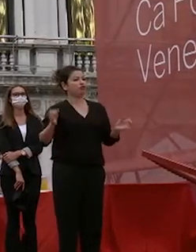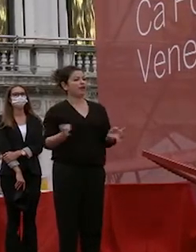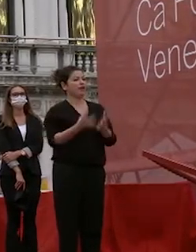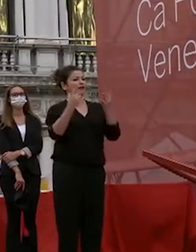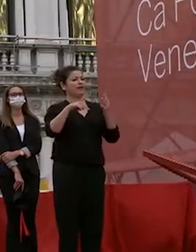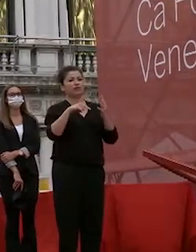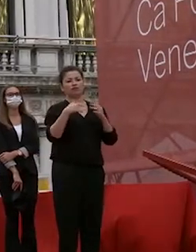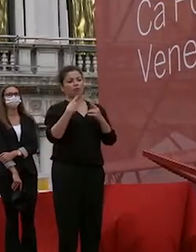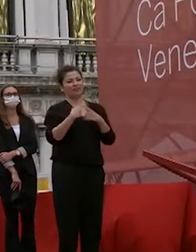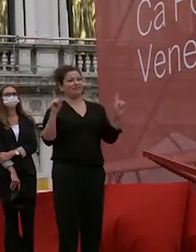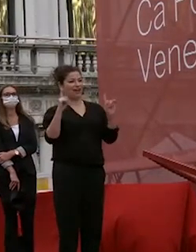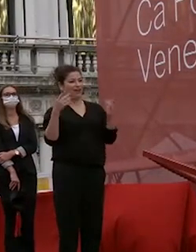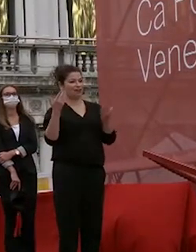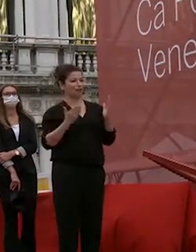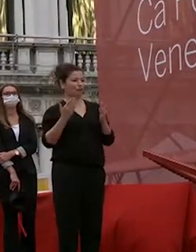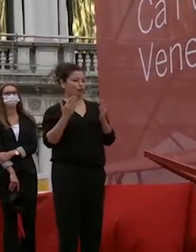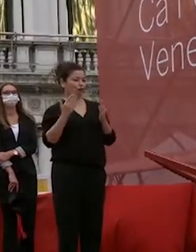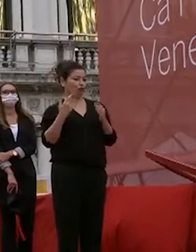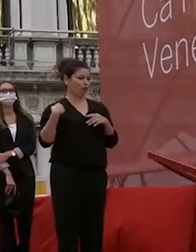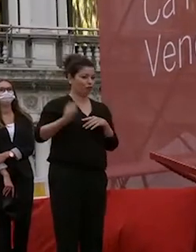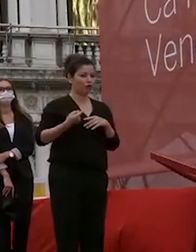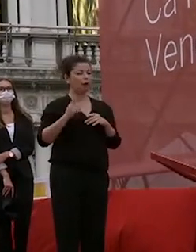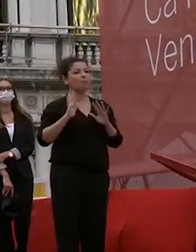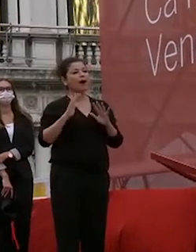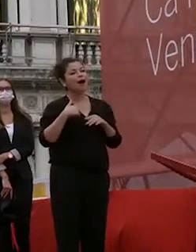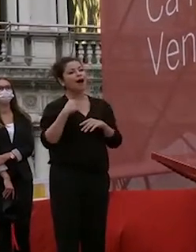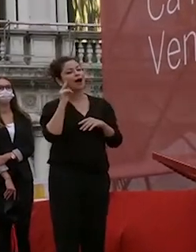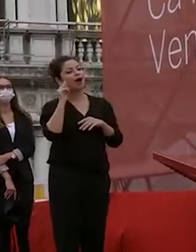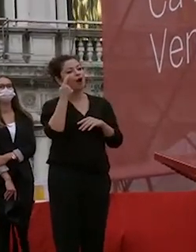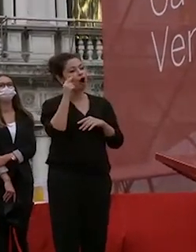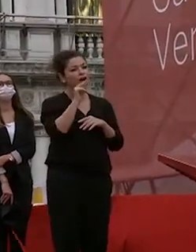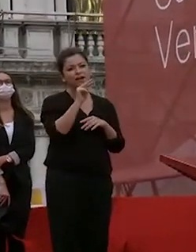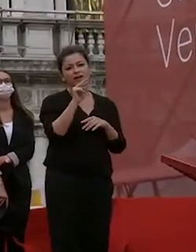però devo dirvi che la capacità espressiva dei vostri occhi che io spero